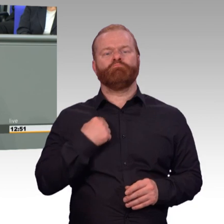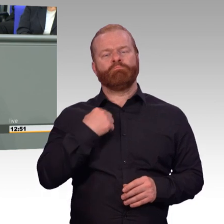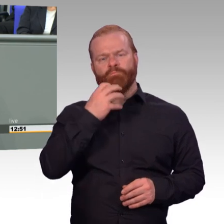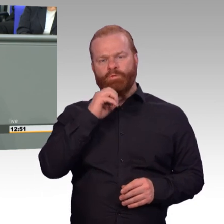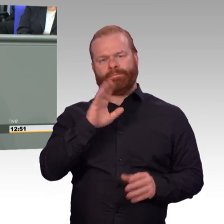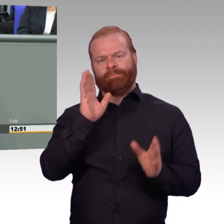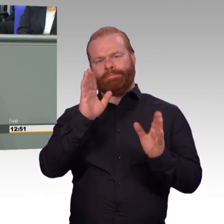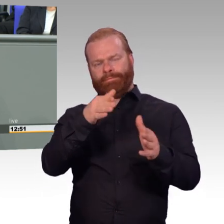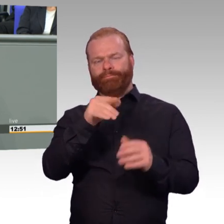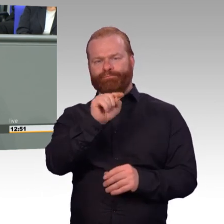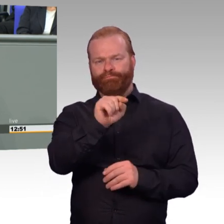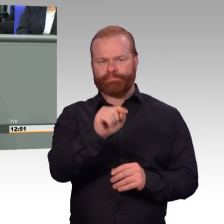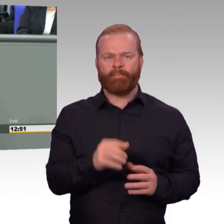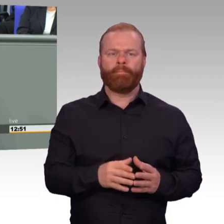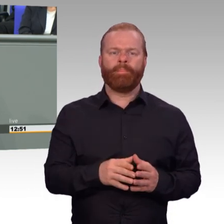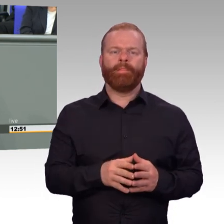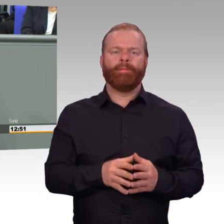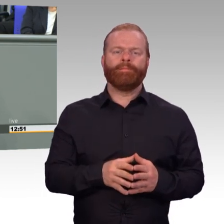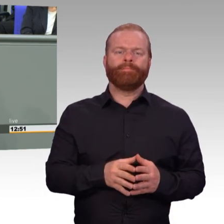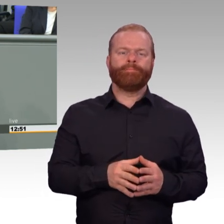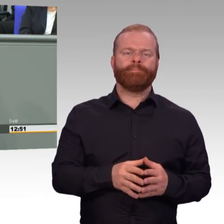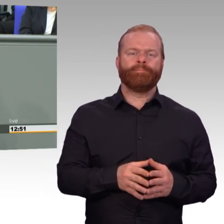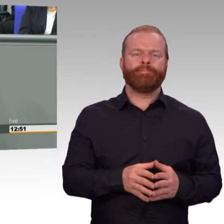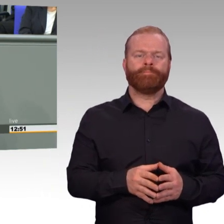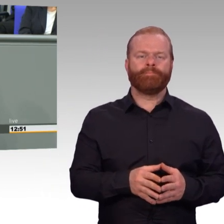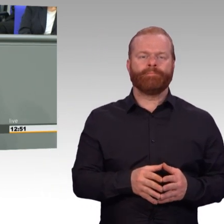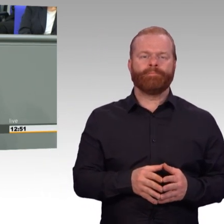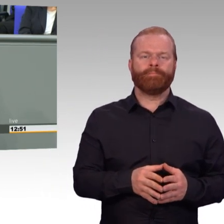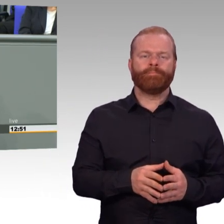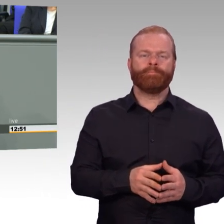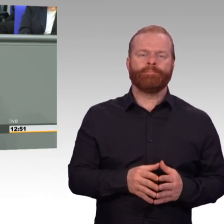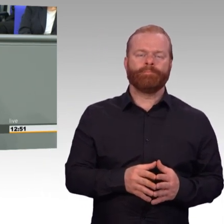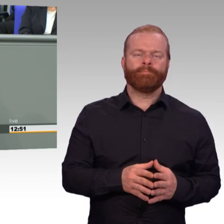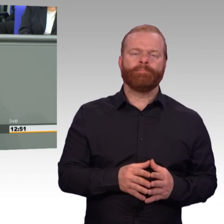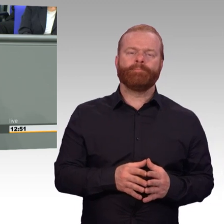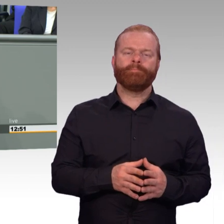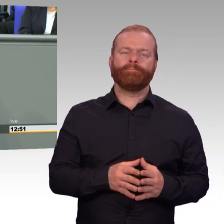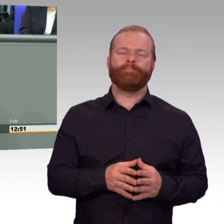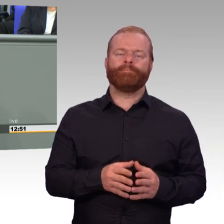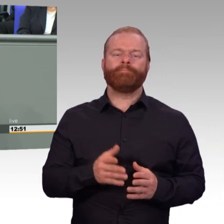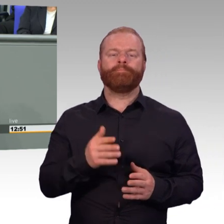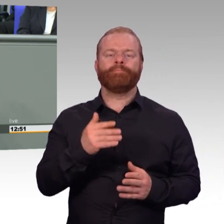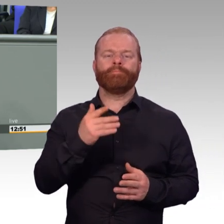das machen wir nicht. Wir haben Wort gehalten und verbessern die Arbeitsbedingungen in Bundeswehr und Reserve Schritt für Schritt.